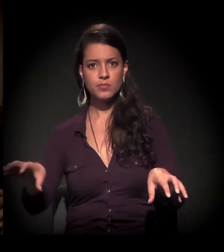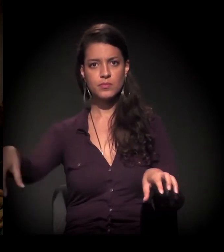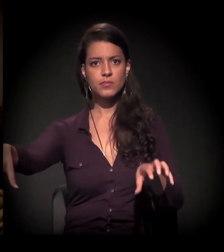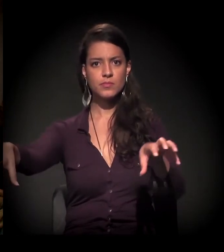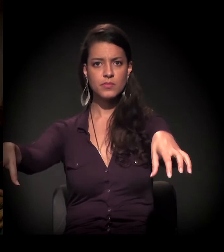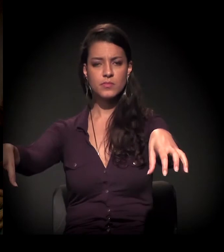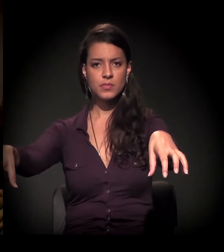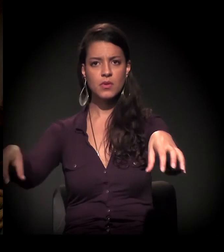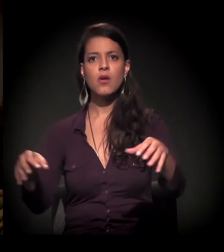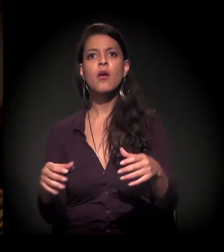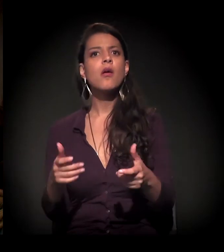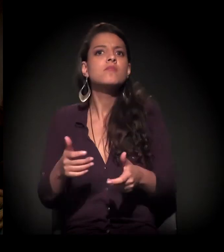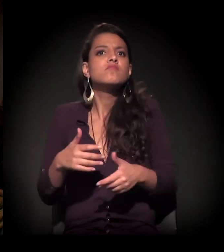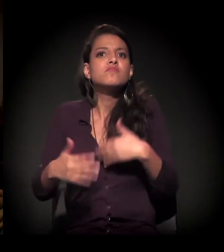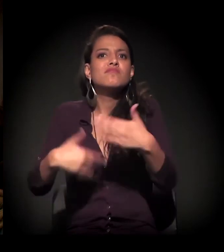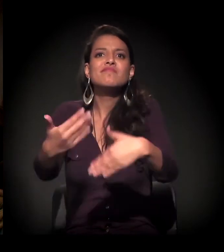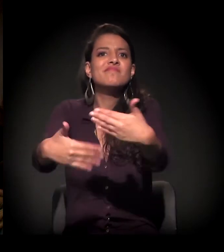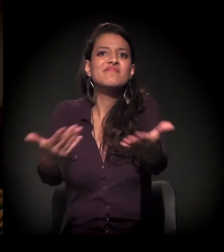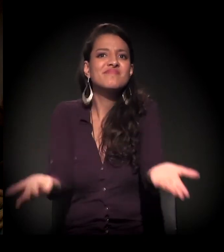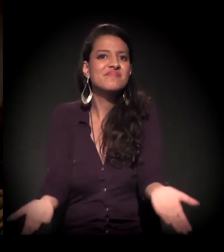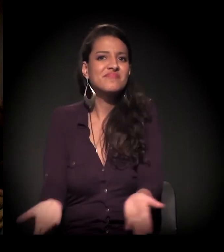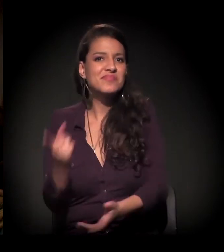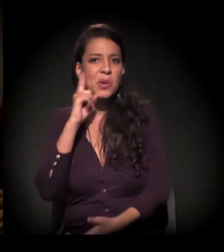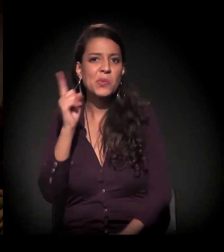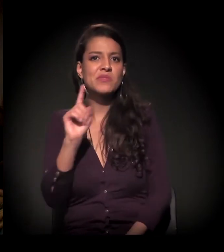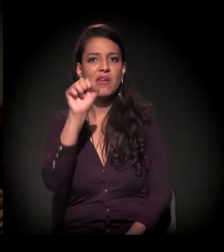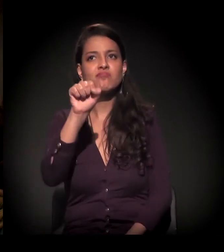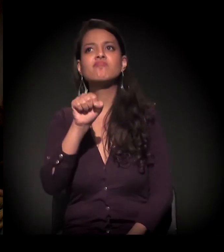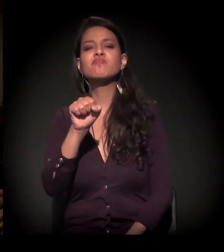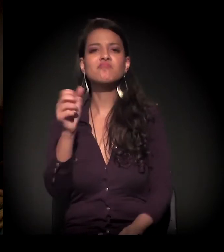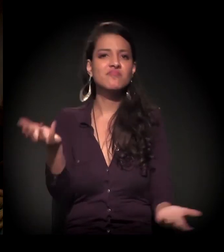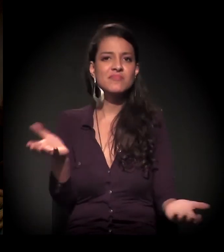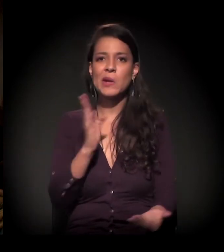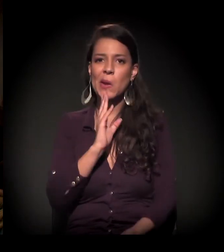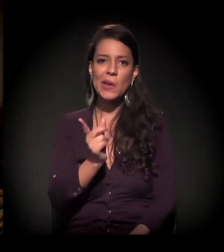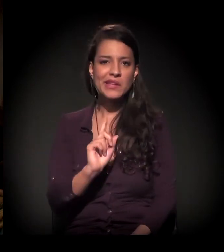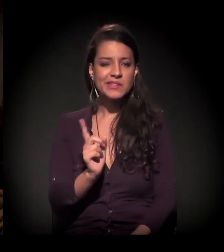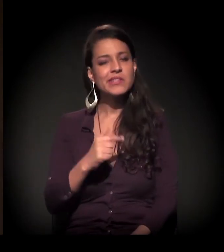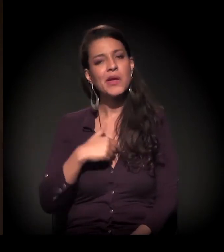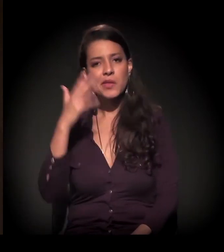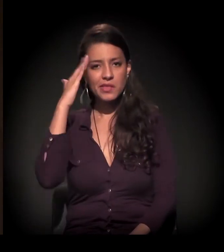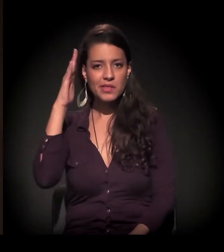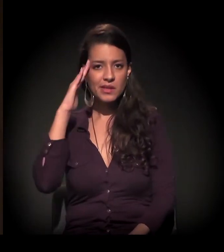A gente ainda não sabe para onde vai. Estava comentando, inclusive, um pouco antes, porque eu entendo